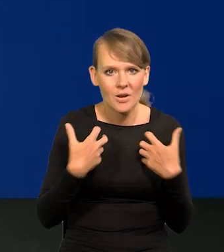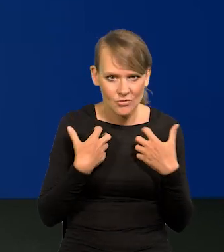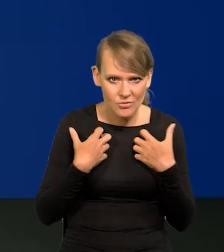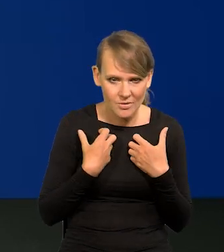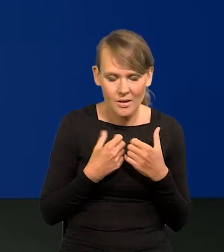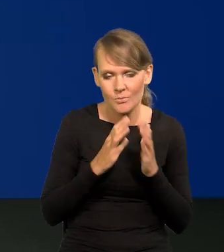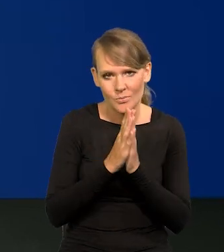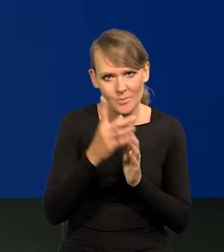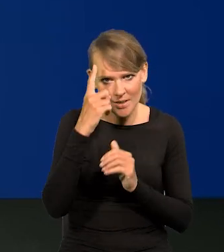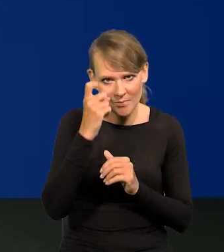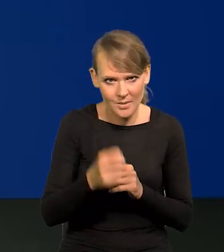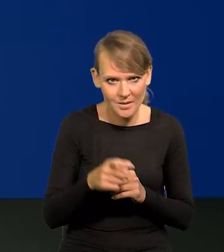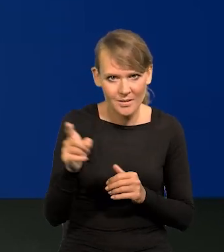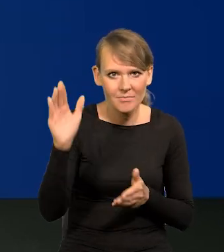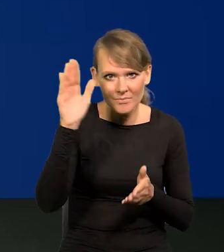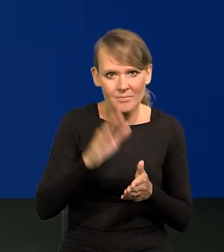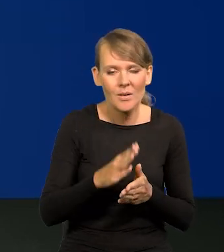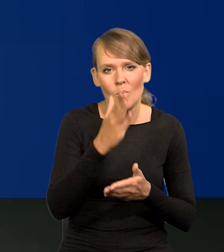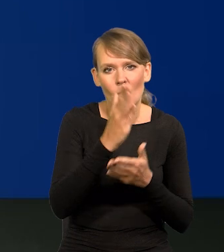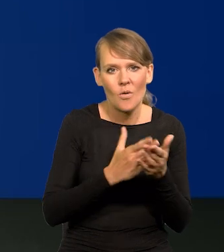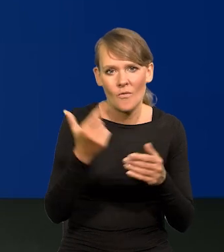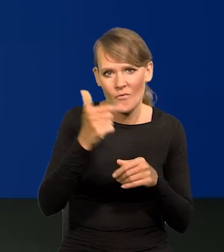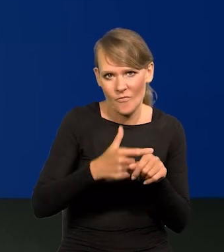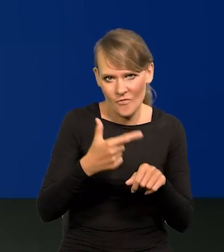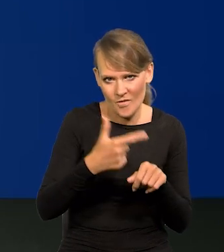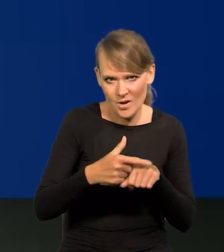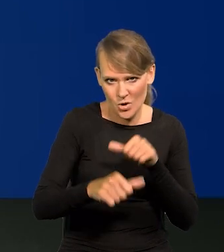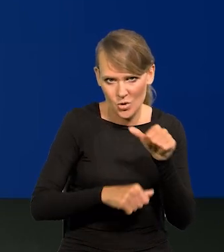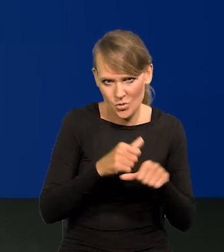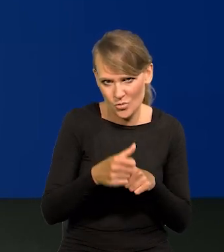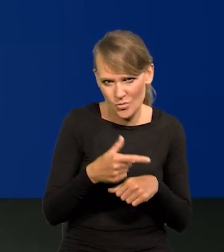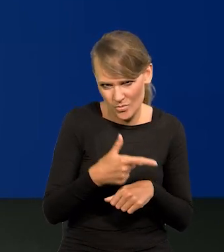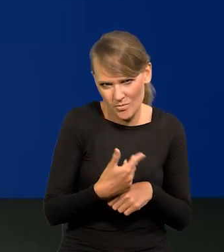to, proszę pamiętać, one spadły do poziomu 2020, czyli wysokiego poziomu.